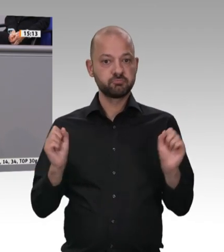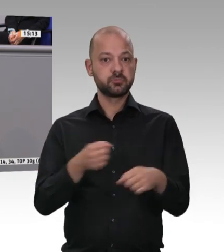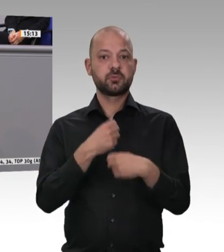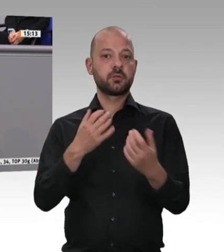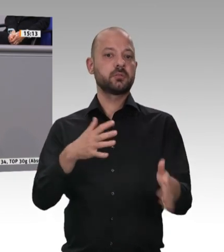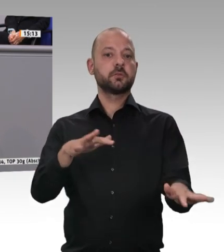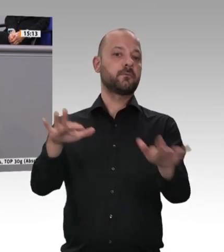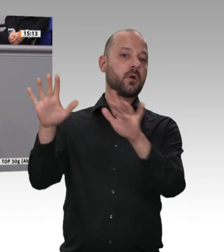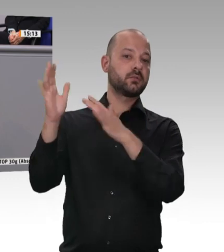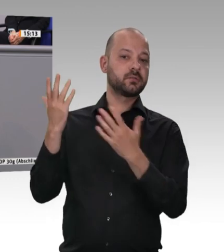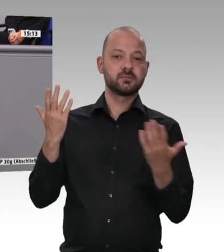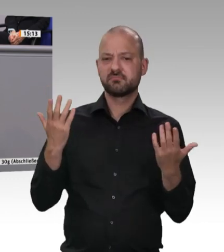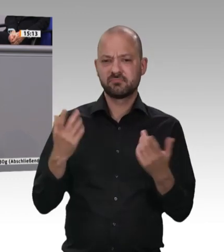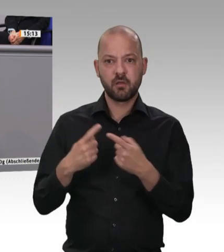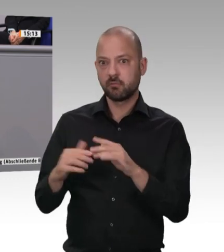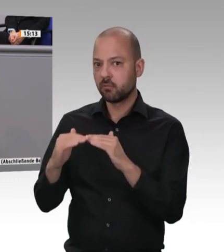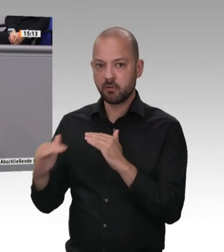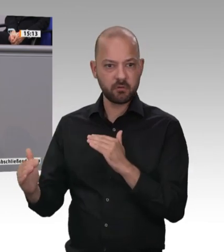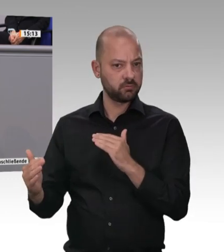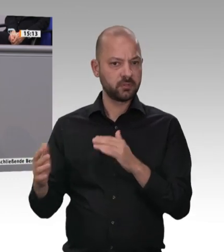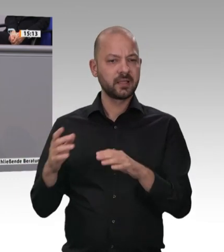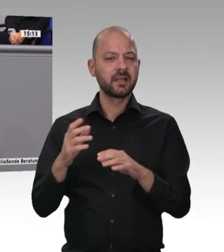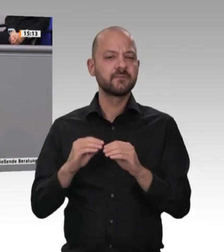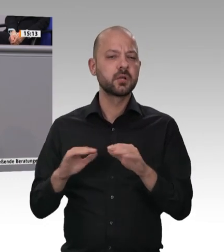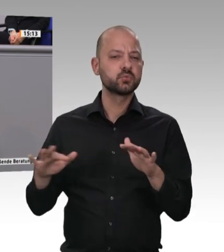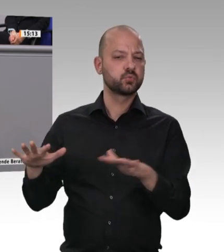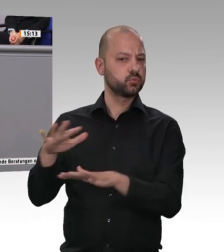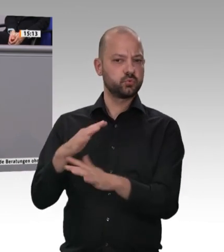in diesem Land finden, und zwar unabhängig von der Kultur, unabhängig von der Nationalität,